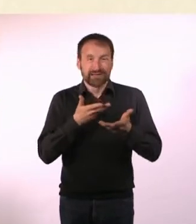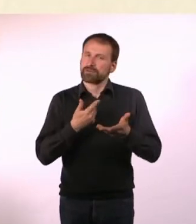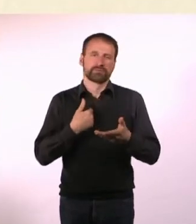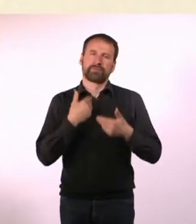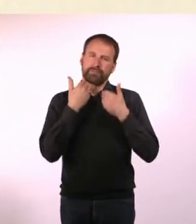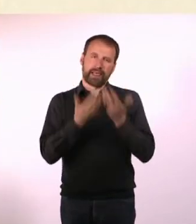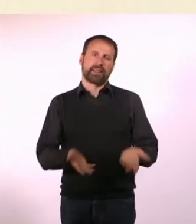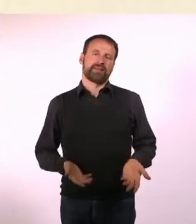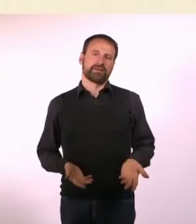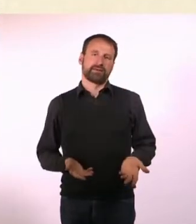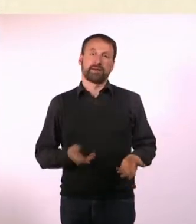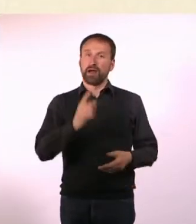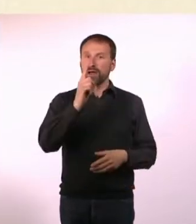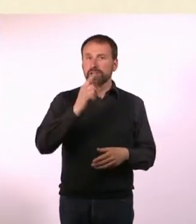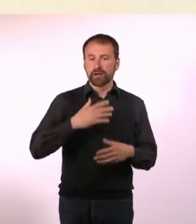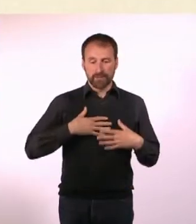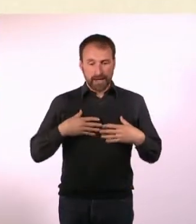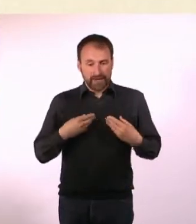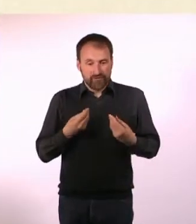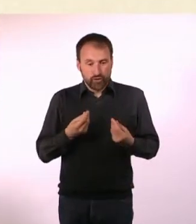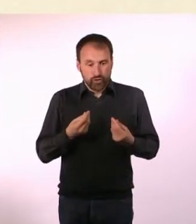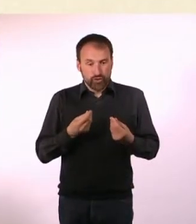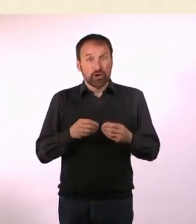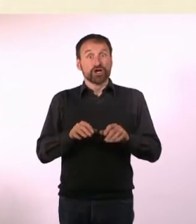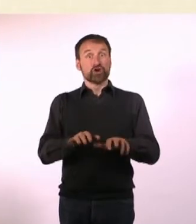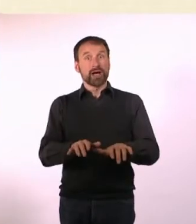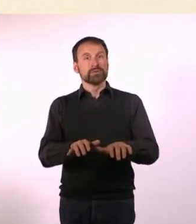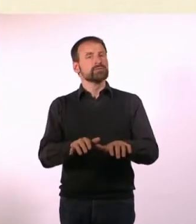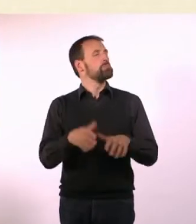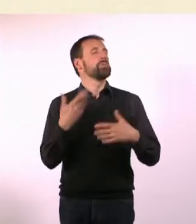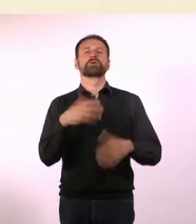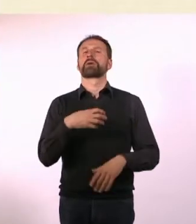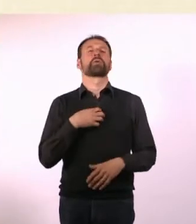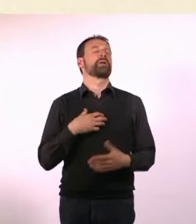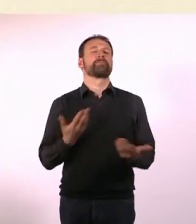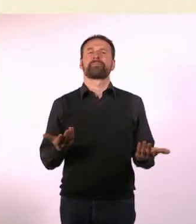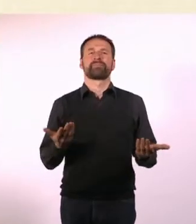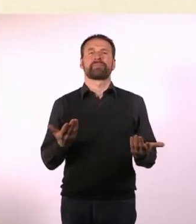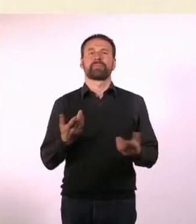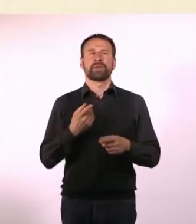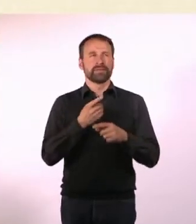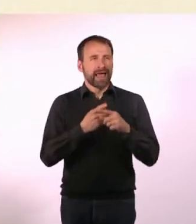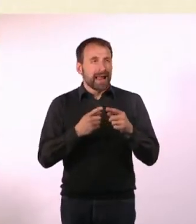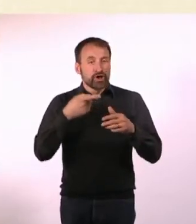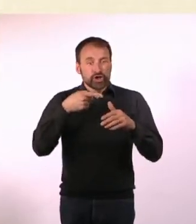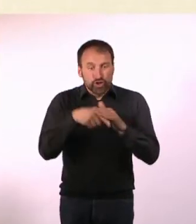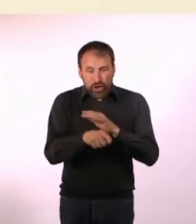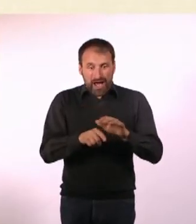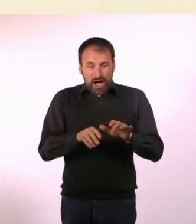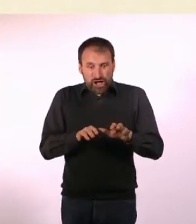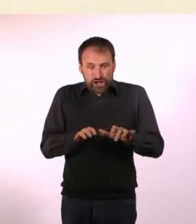Über Gefühle zu schreiben, bereitet mir dagegen keine Probleme. Teilweise finde ich erst durch das Schreiben heraus, was ich fühle.